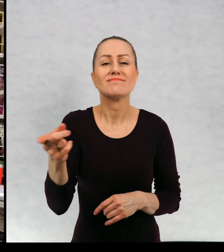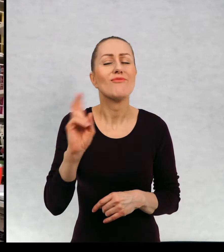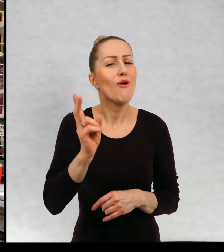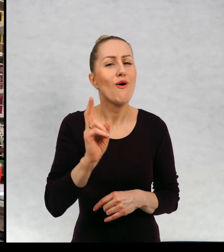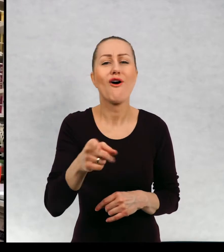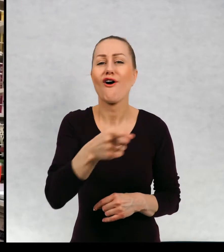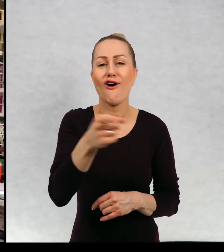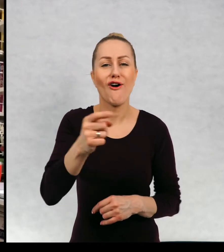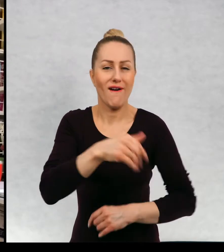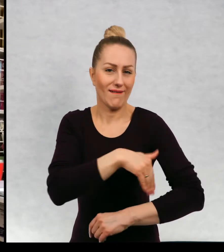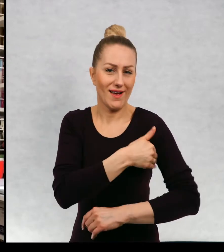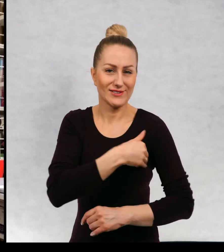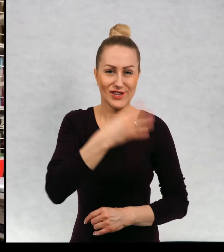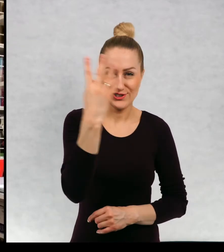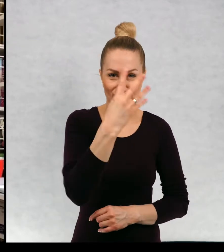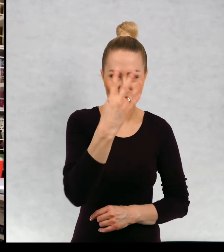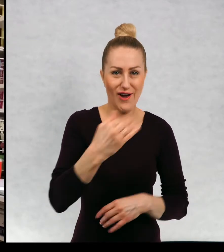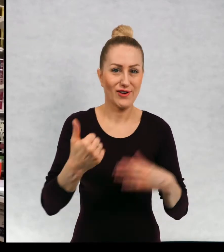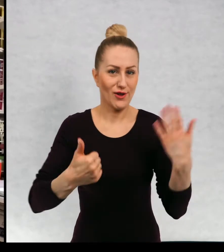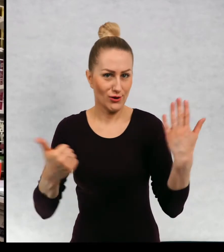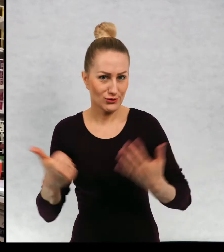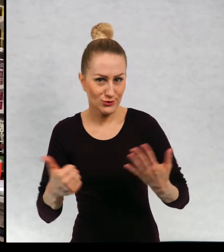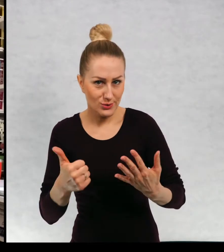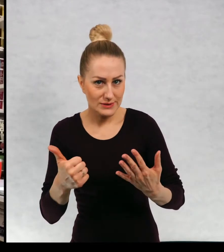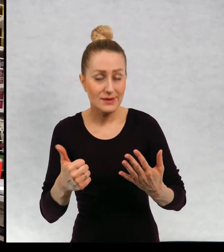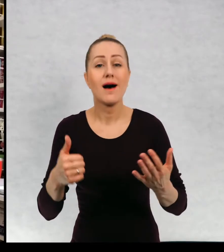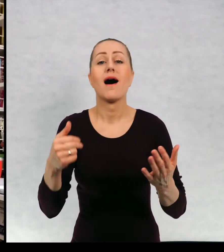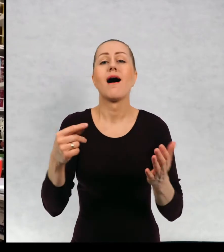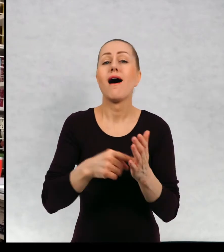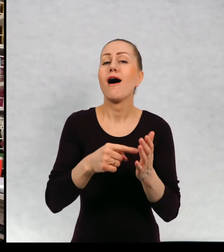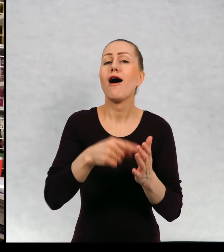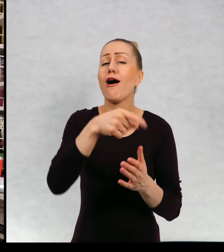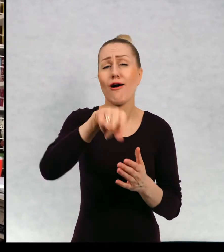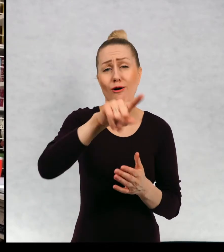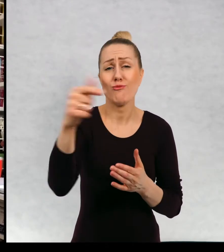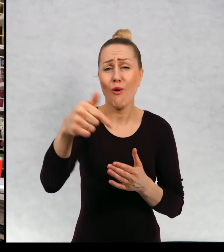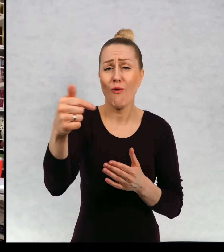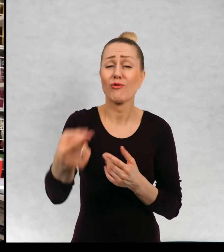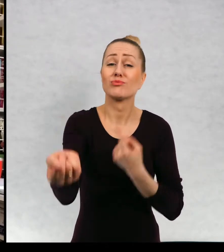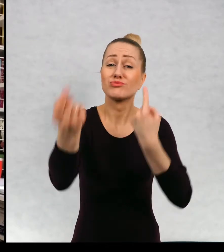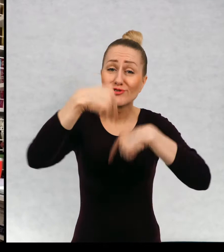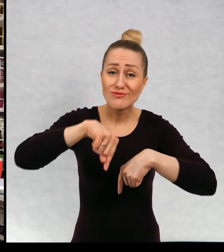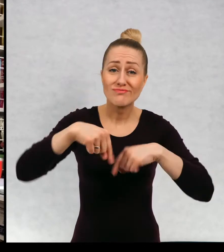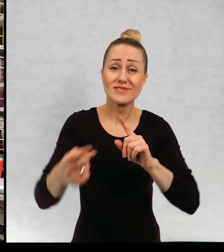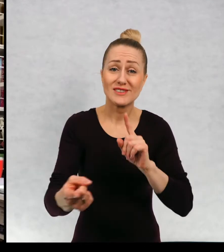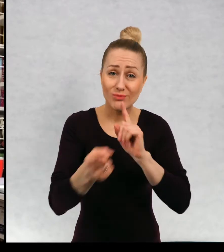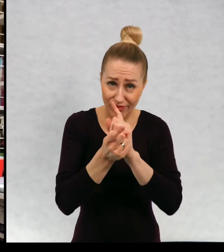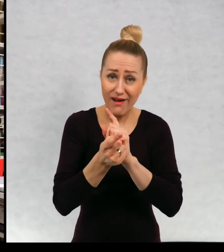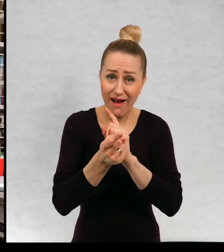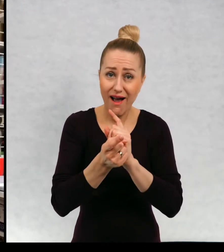z klasami czwartą i szóstą, które miały przyjść na spotkanie online